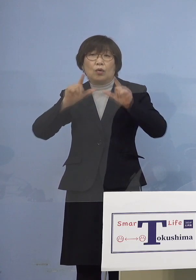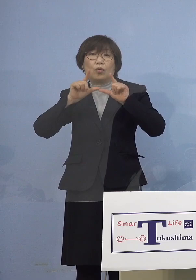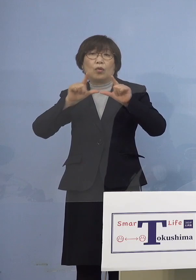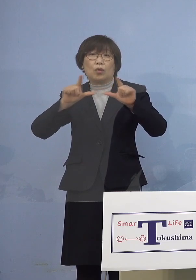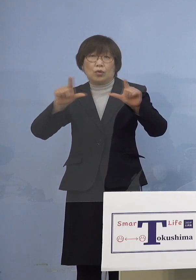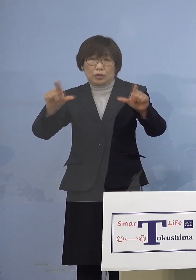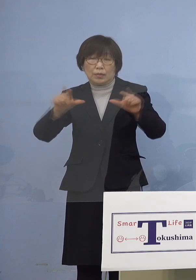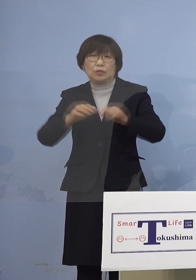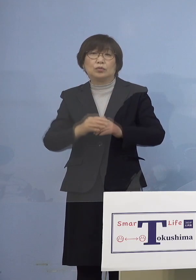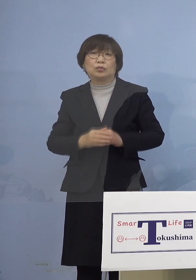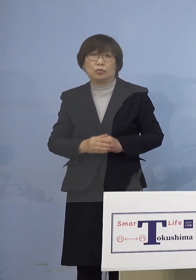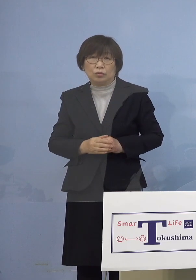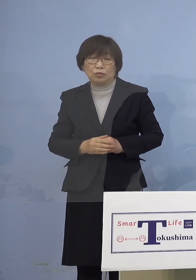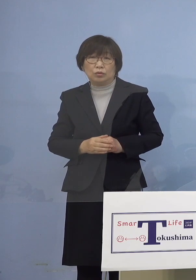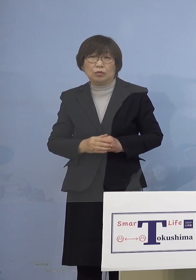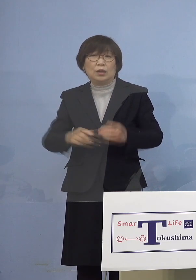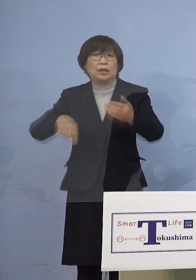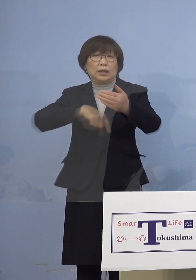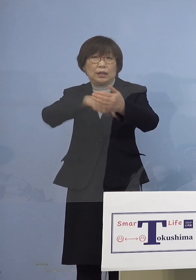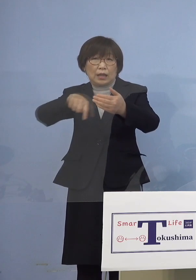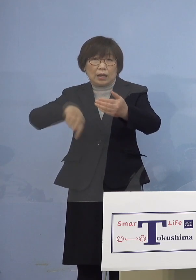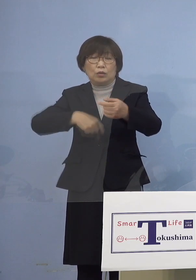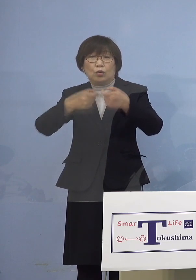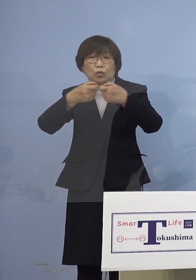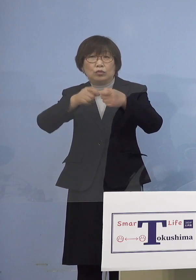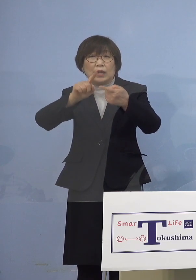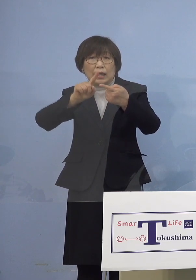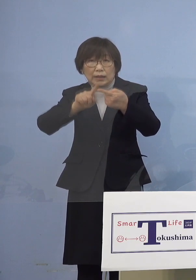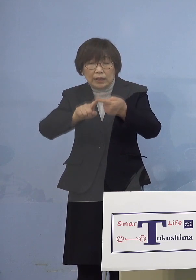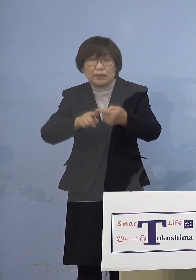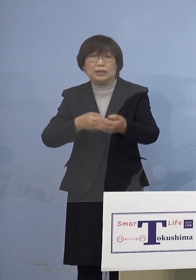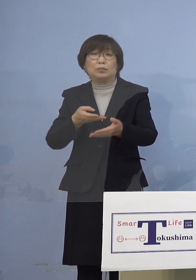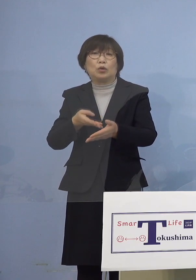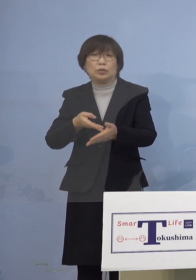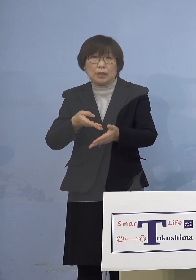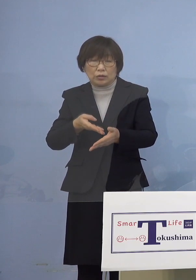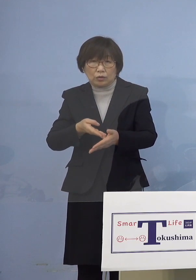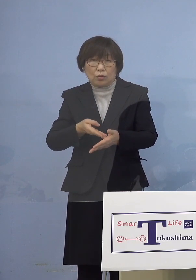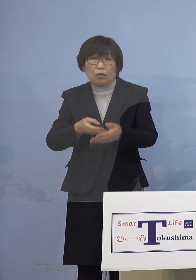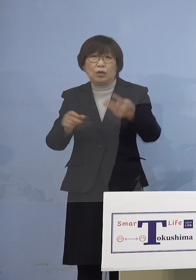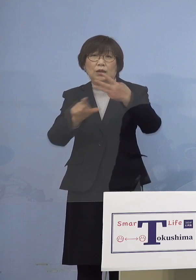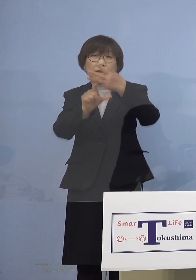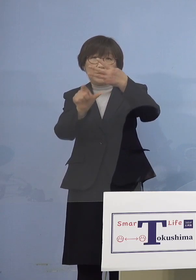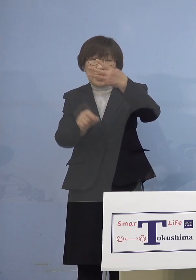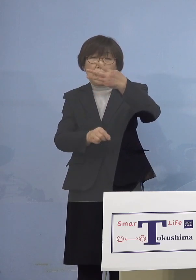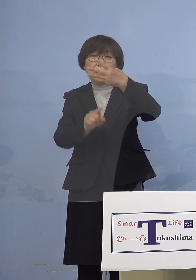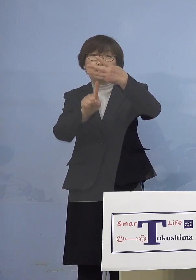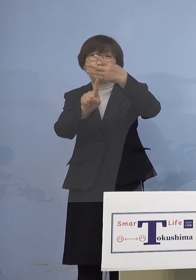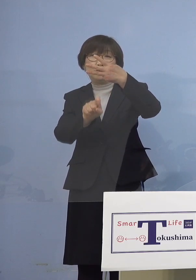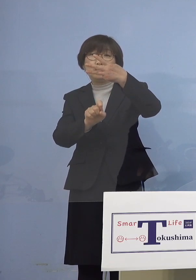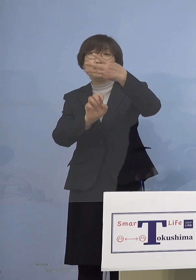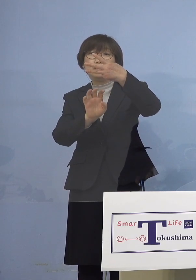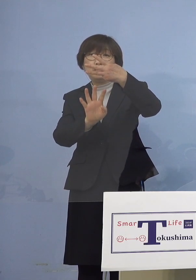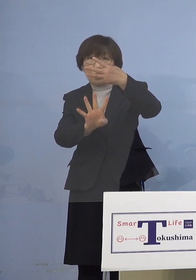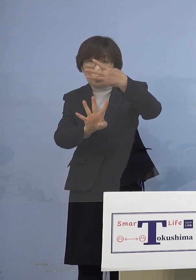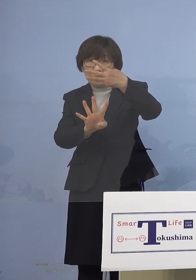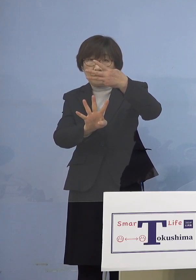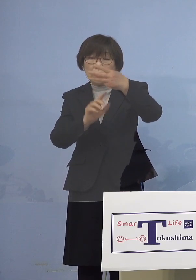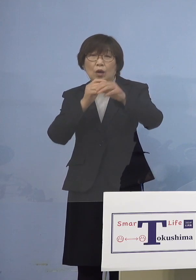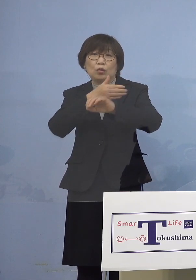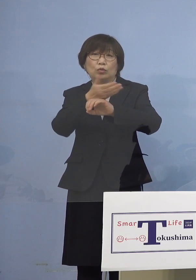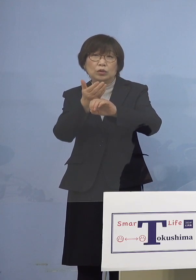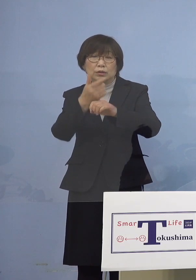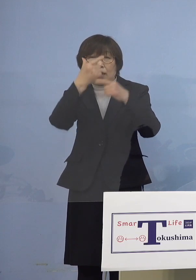少し具体的に申し上げていきますと 3月14日徳島大学病院